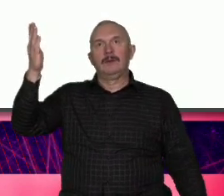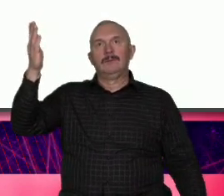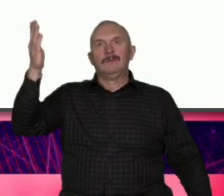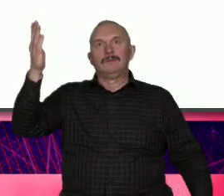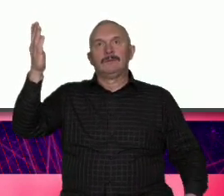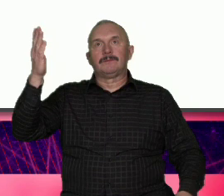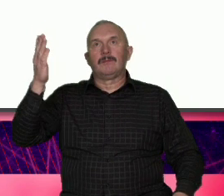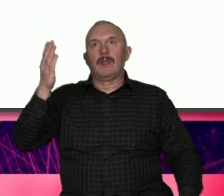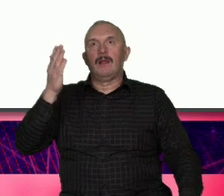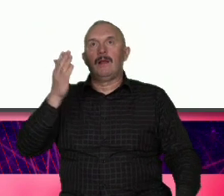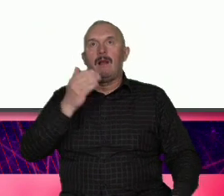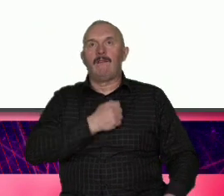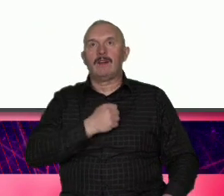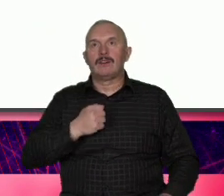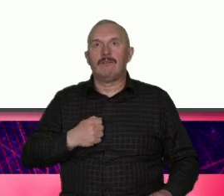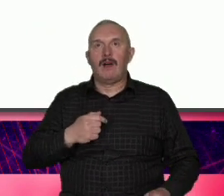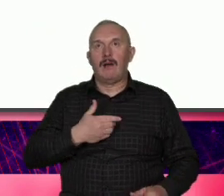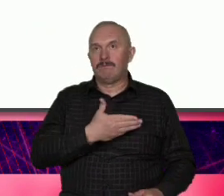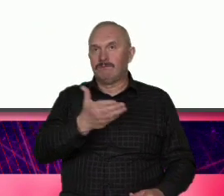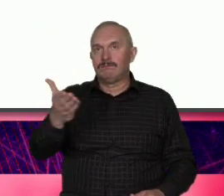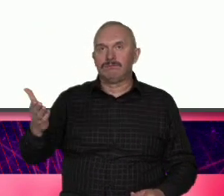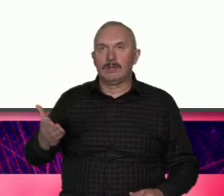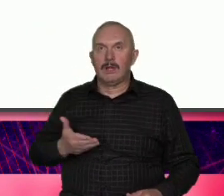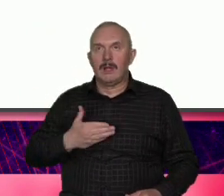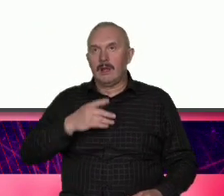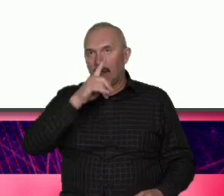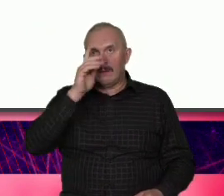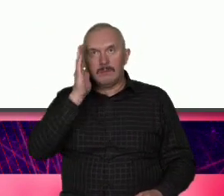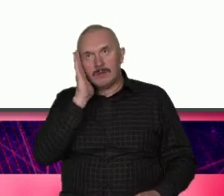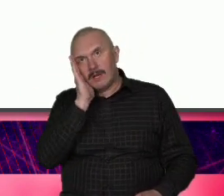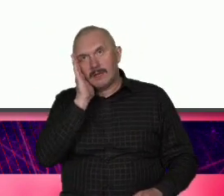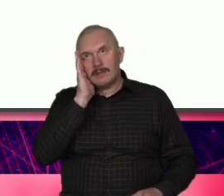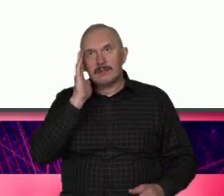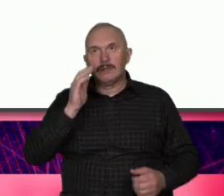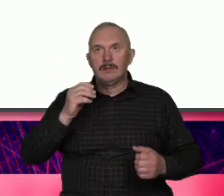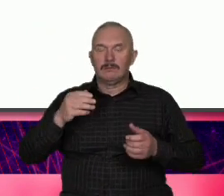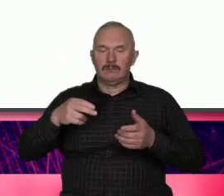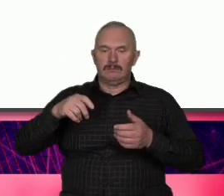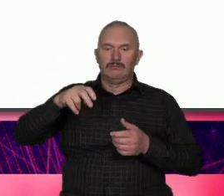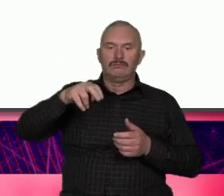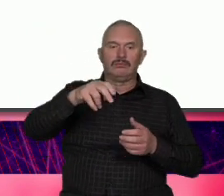Warszawa to my jej mieszkańcy Podążamy własną drogą rozwijamy zainteresowania